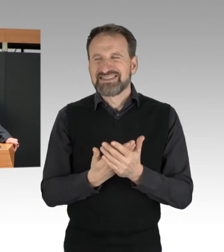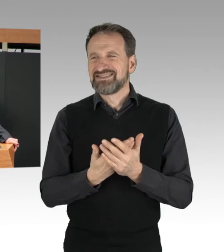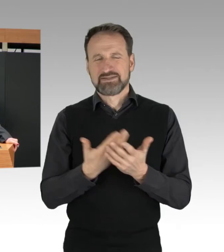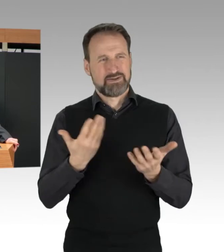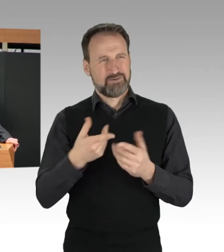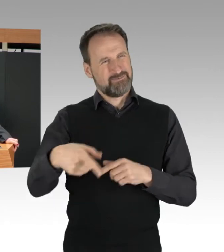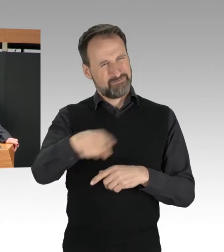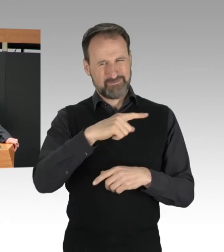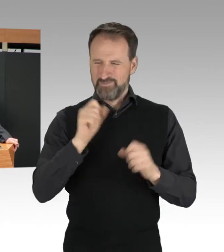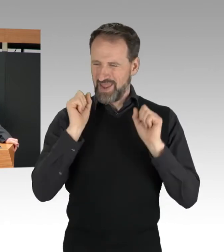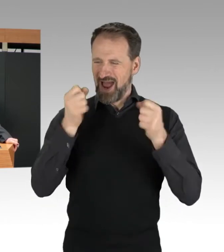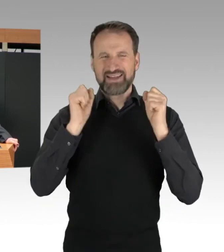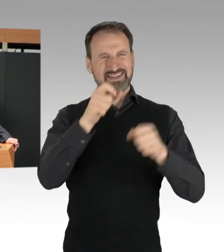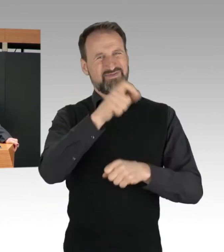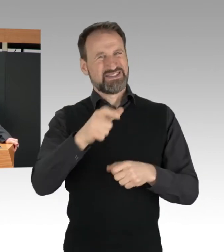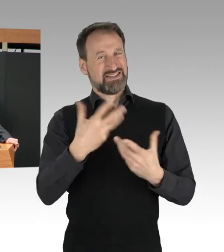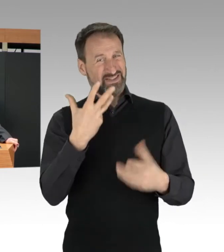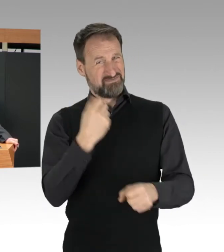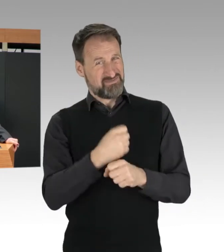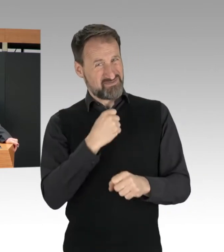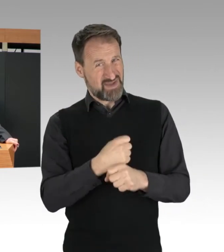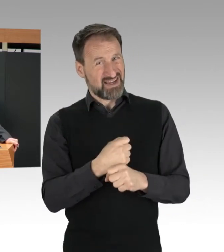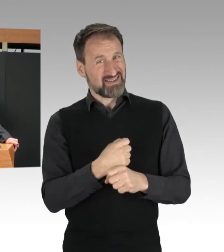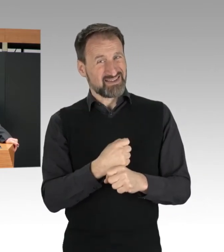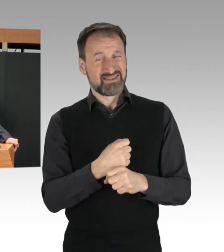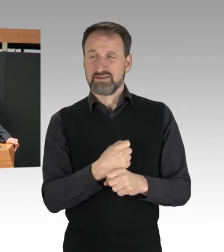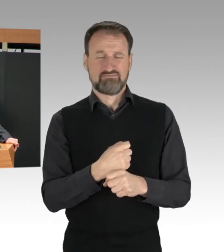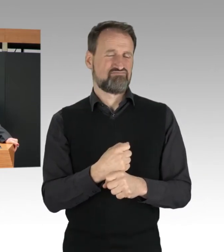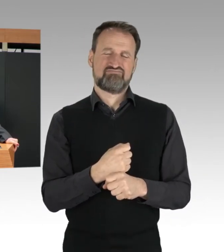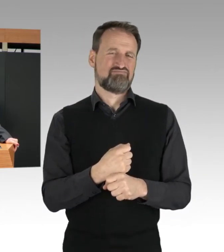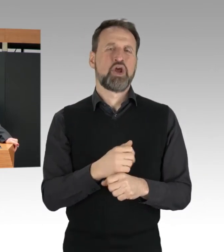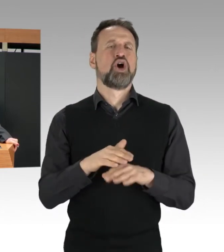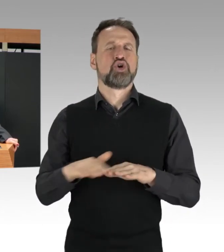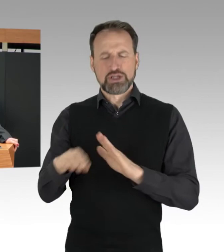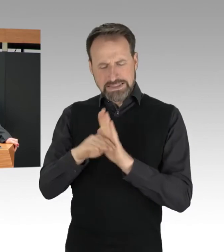weit über die grundgesetzlich geschützte Versammlungsfreiheit hinaus.